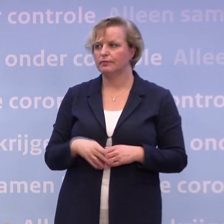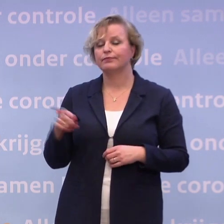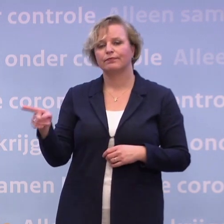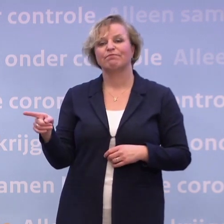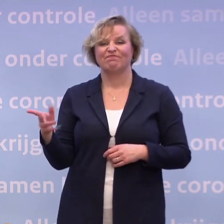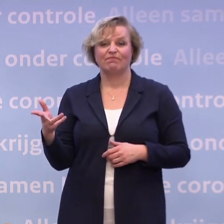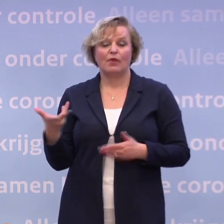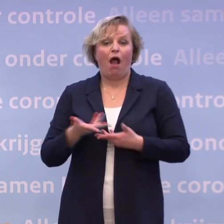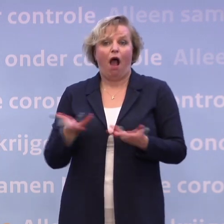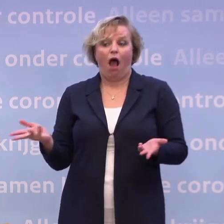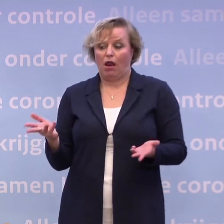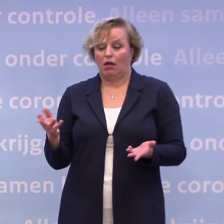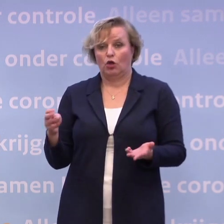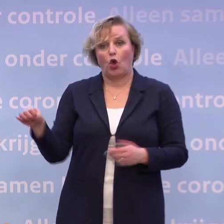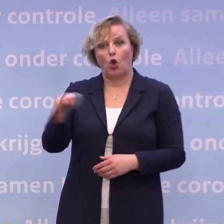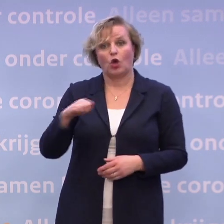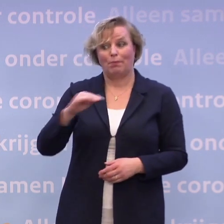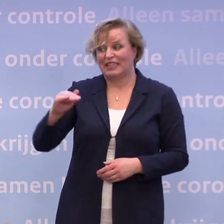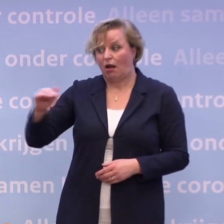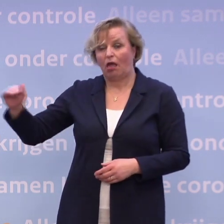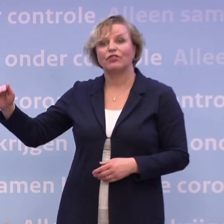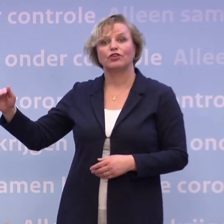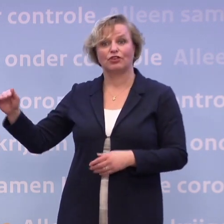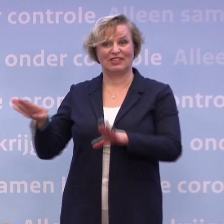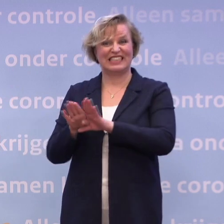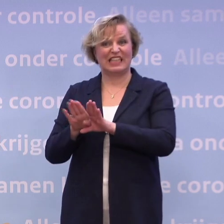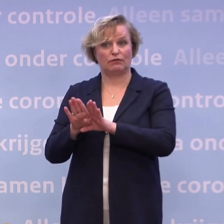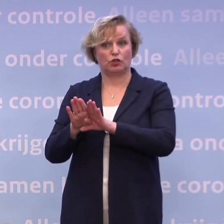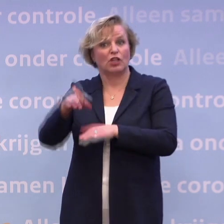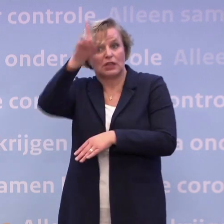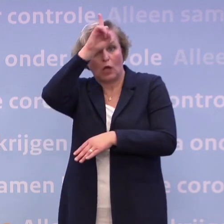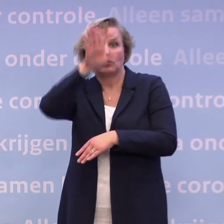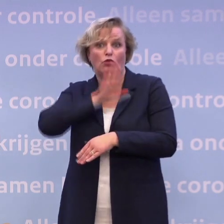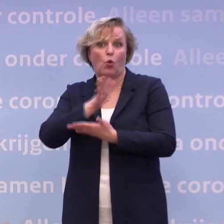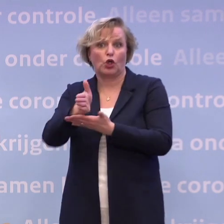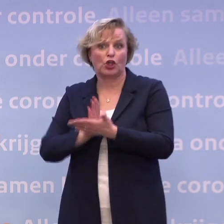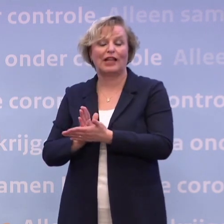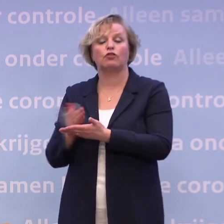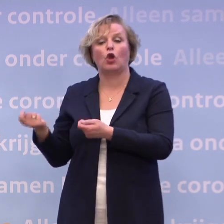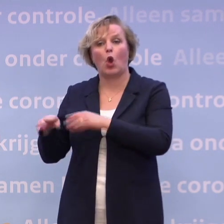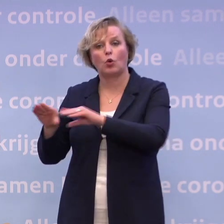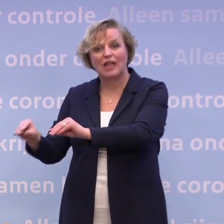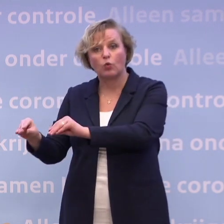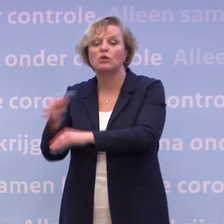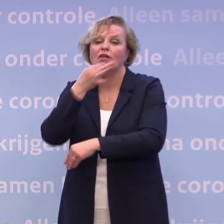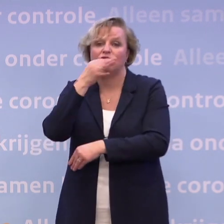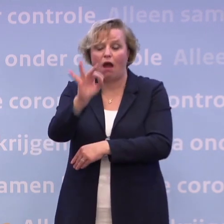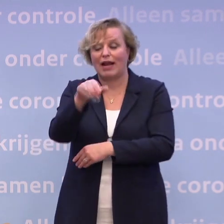Dus die gedeeltelijke lockdown in Nederland is een kopie... ...van de Duitse gedeeltelijke lockdown... ...waar de Fransen nu inmiddels zitten, de Belgen.